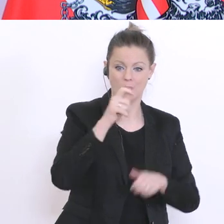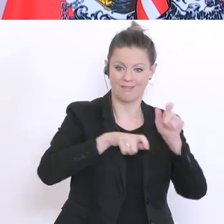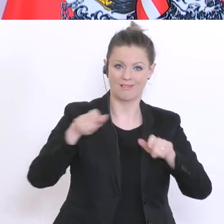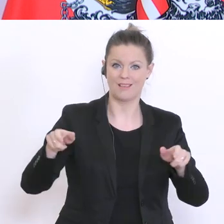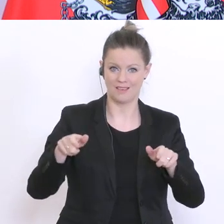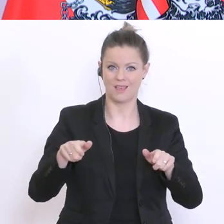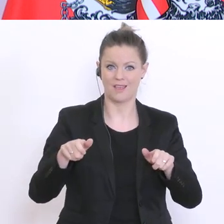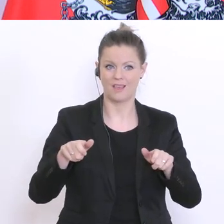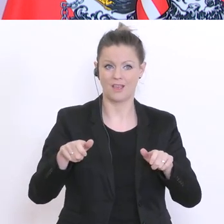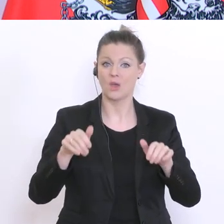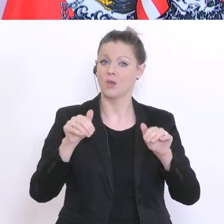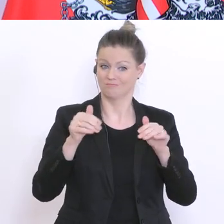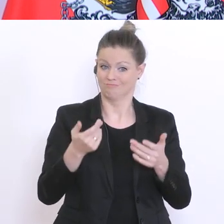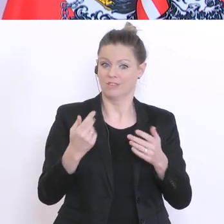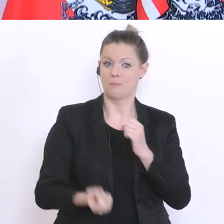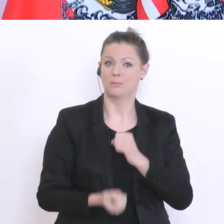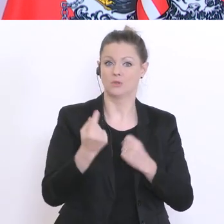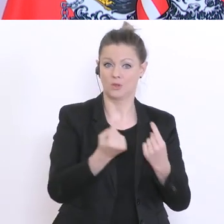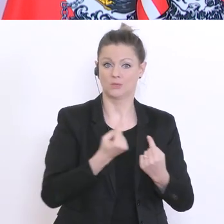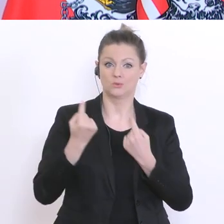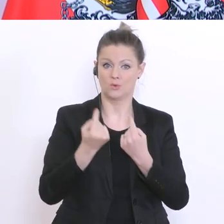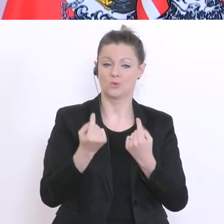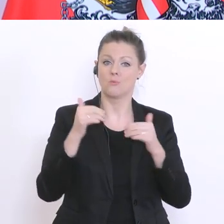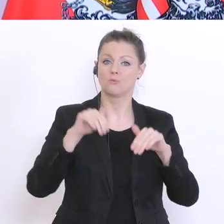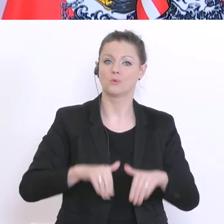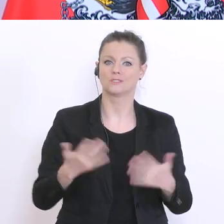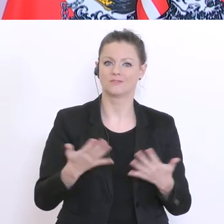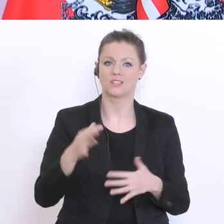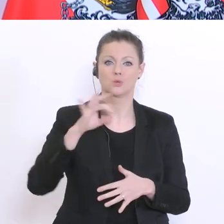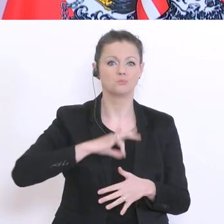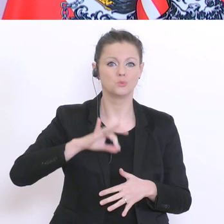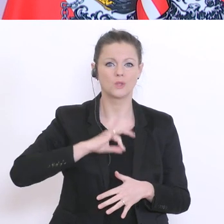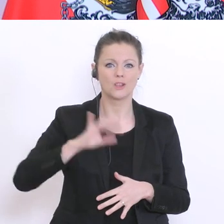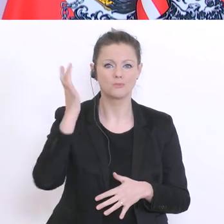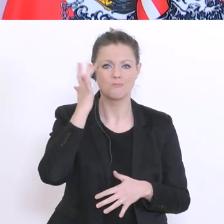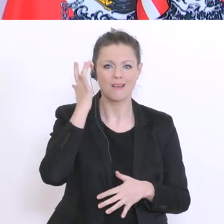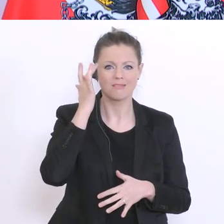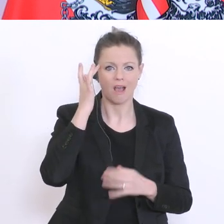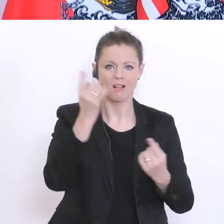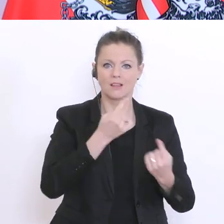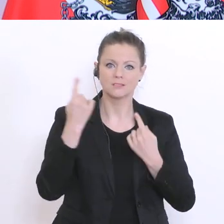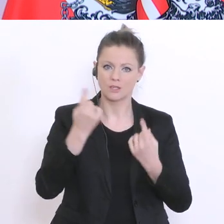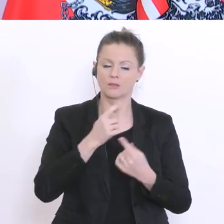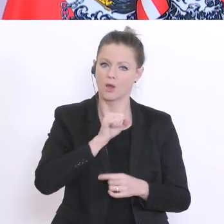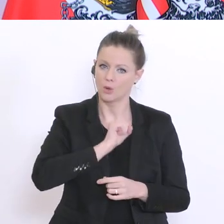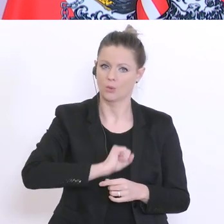psychisch und mental verkraften. Zur Unwägbarkeit der allgemeinen Situation kommt vielleicht in der